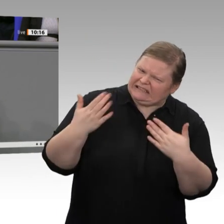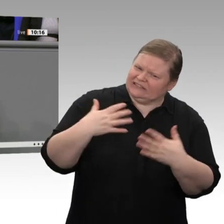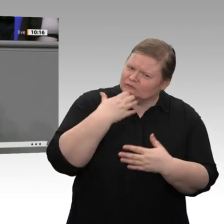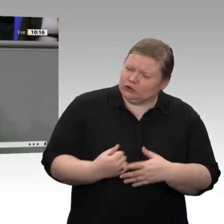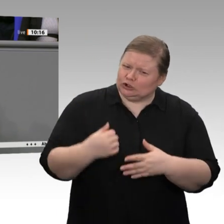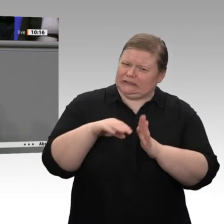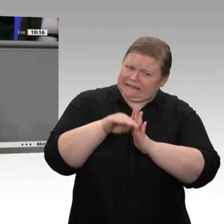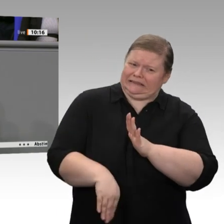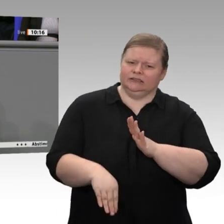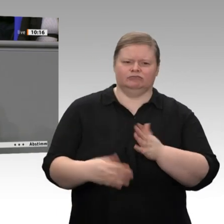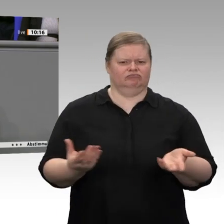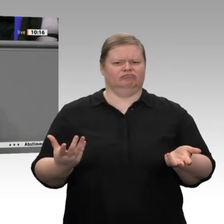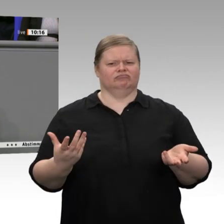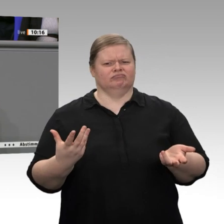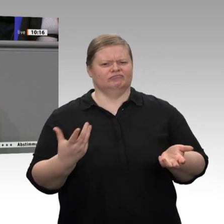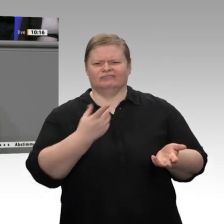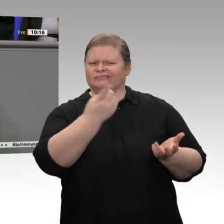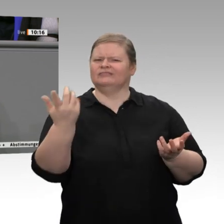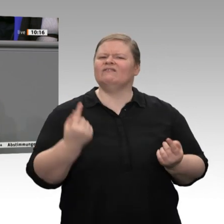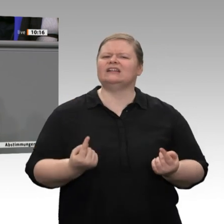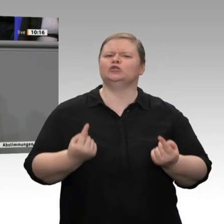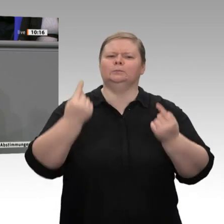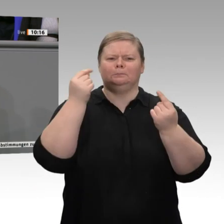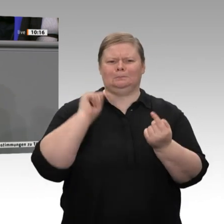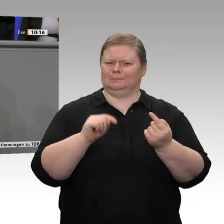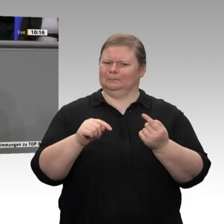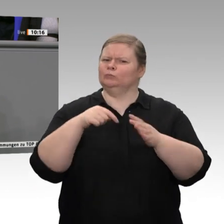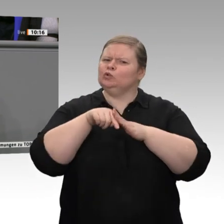vom Inlandskonsum, von den fleißigen Bürgerinnen und Bürgern, von den Unternehmern, vom